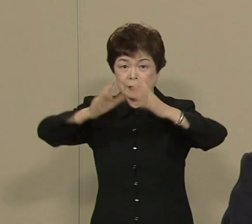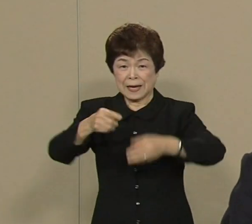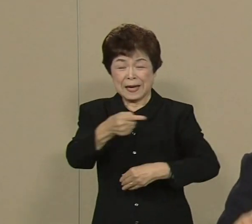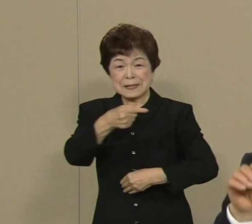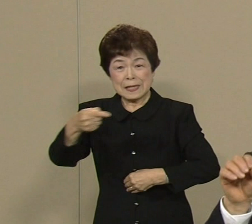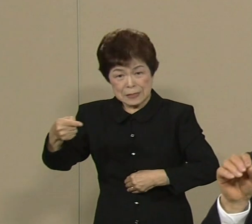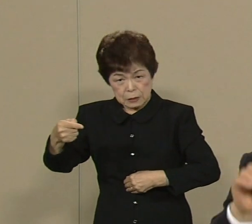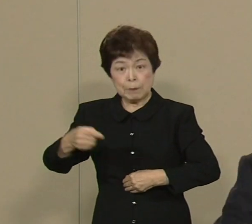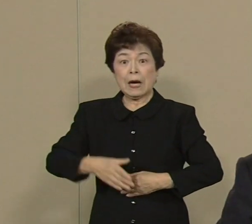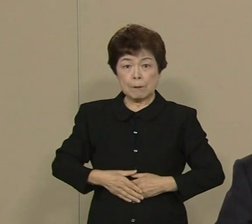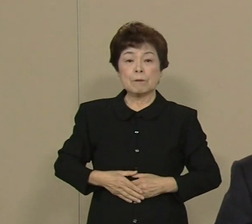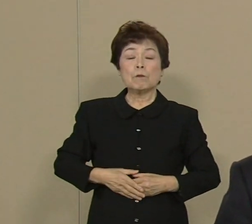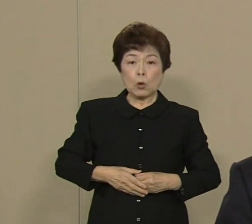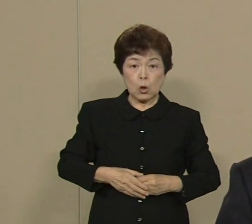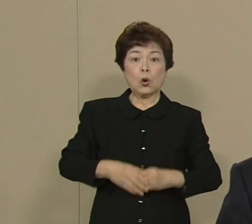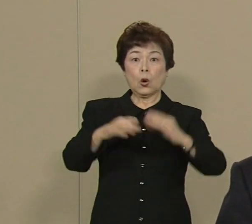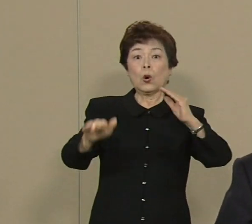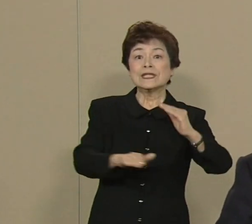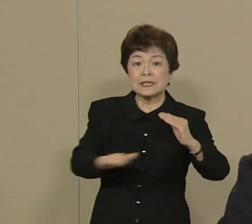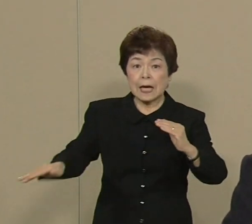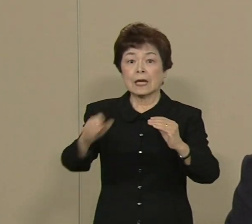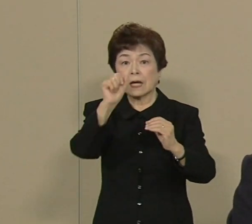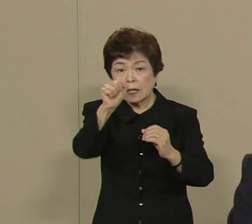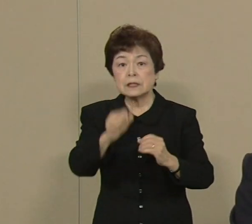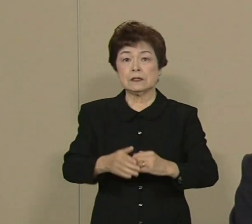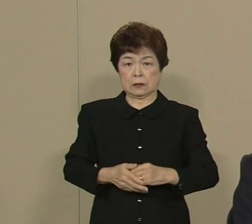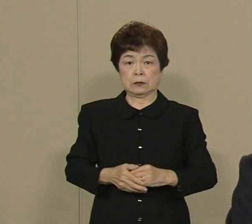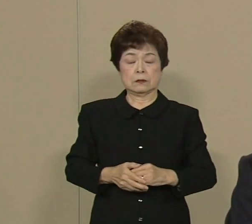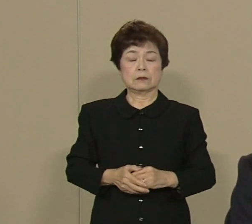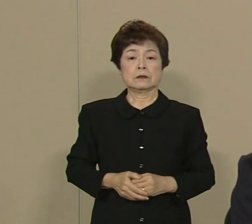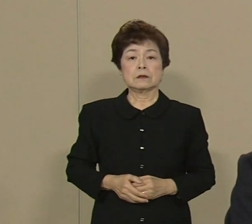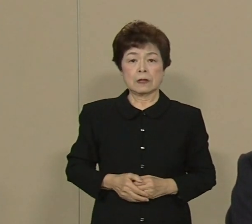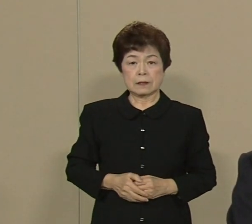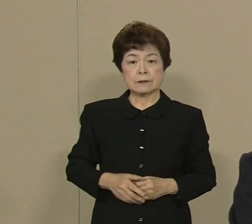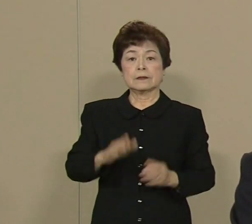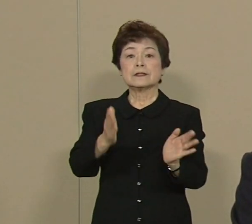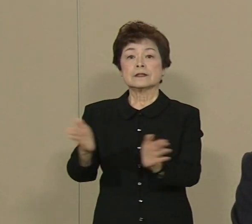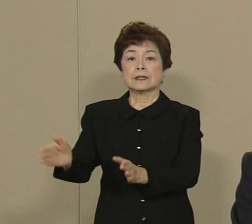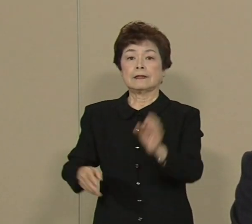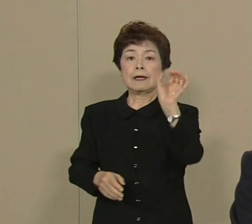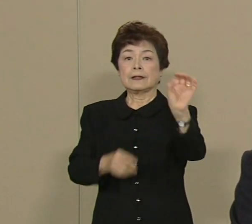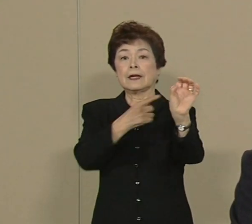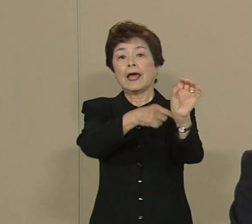このトップの座を 守りたいと思っております さて エネルギー問題 なんですけども